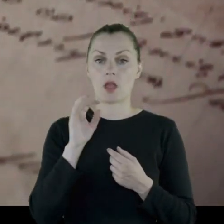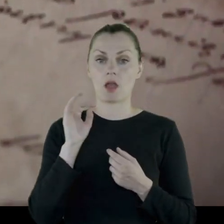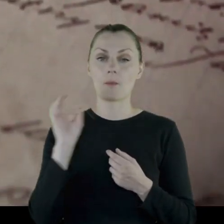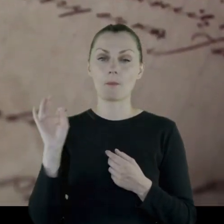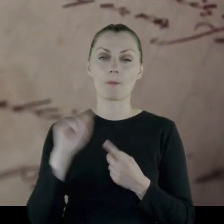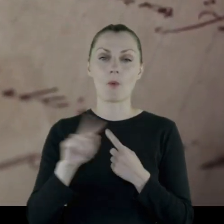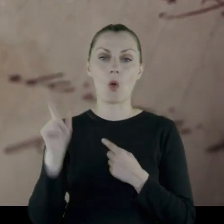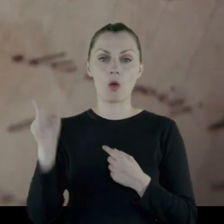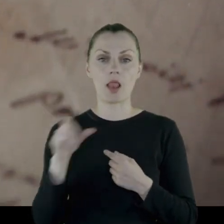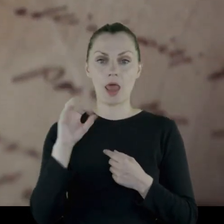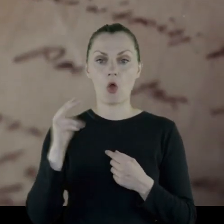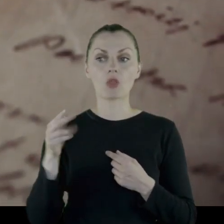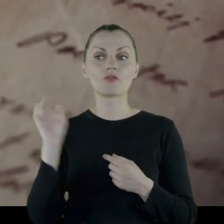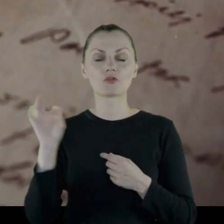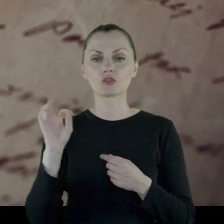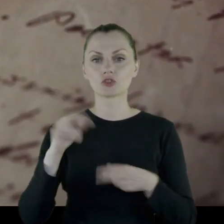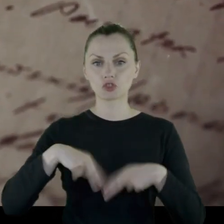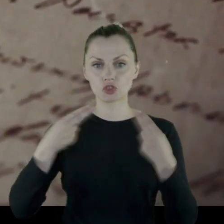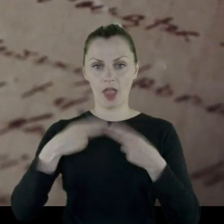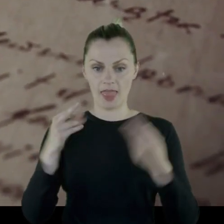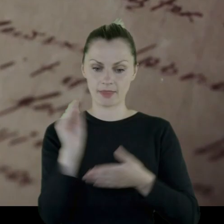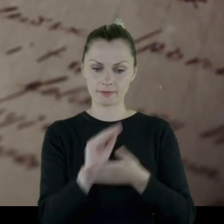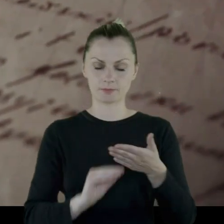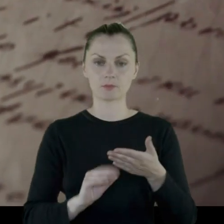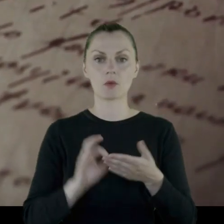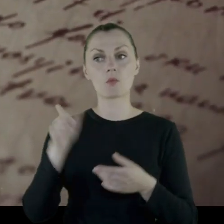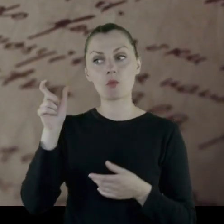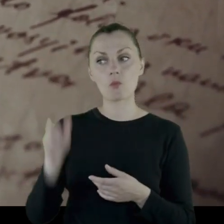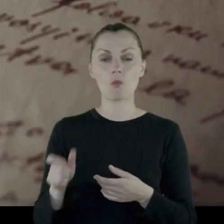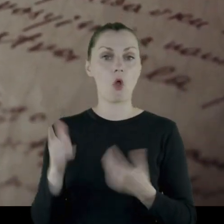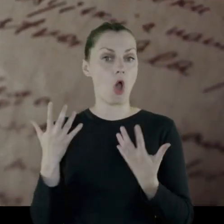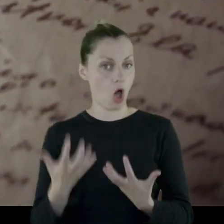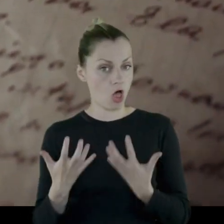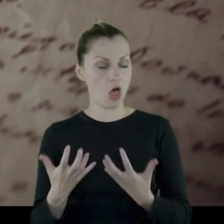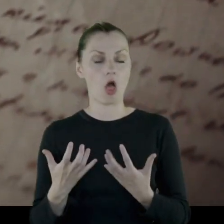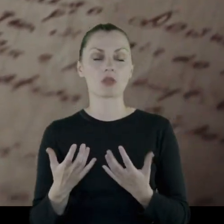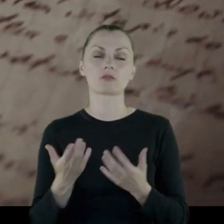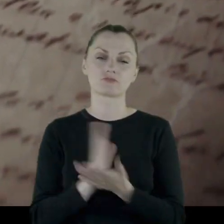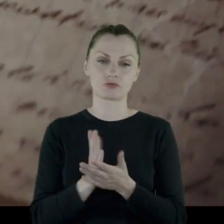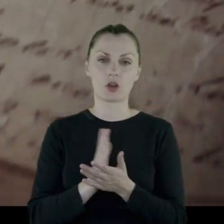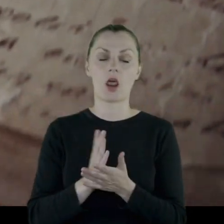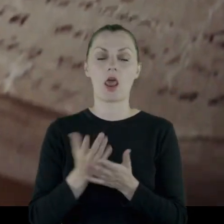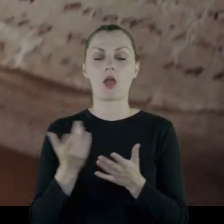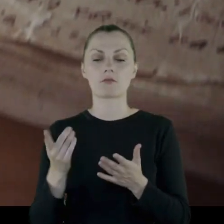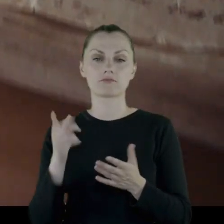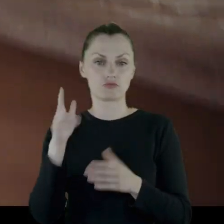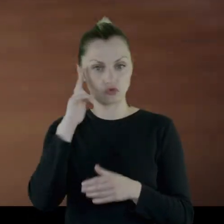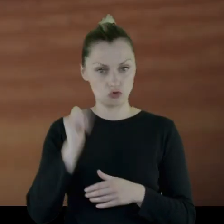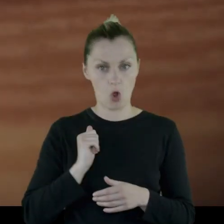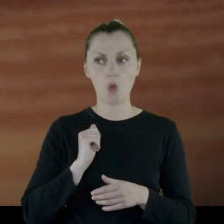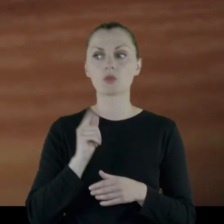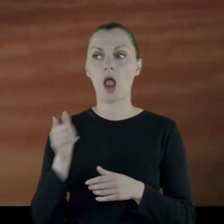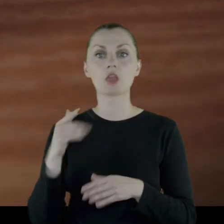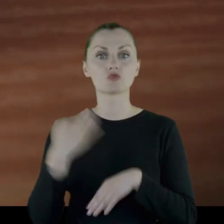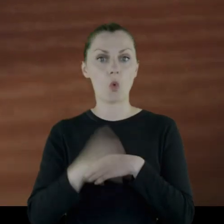Jako ochotnik, jako szeregowy żołnierz, a wykształcony, bo skończył gimnazjum, pisał,